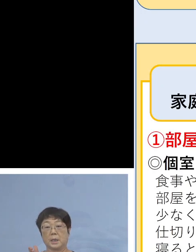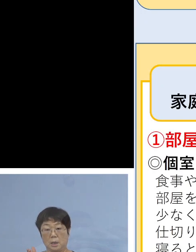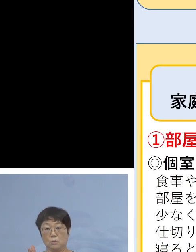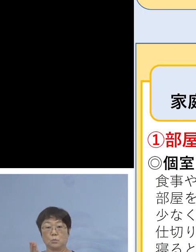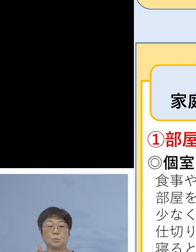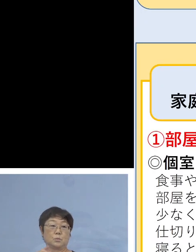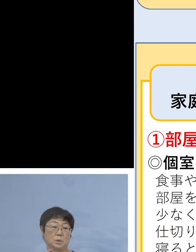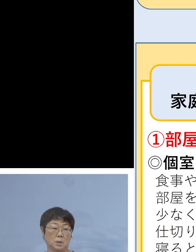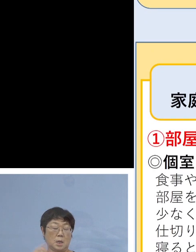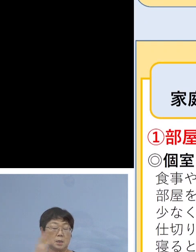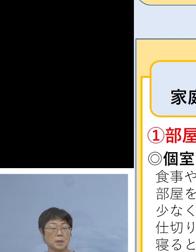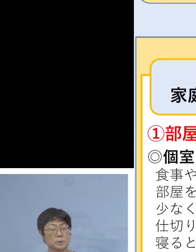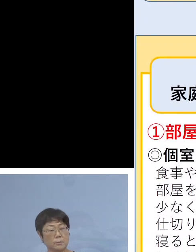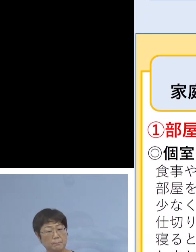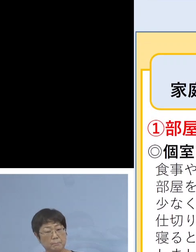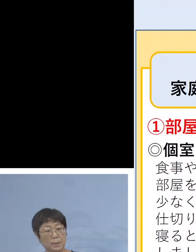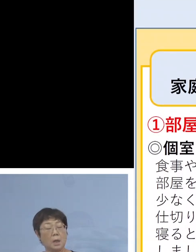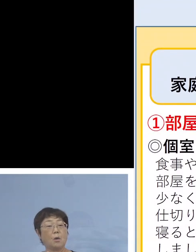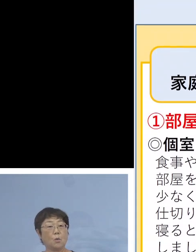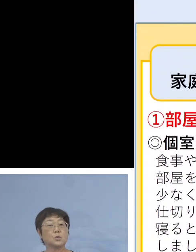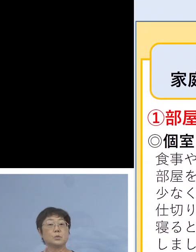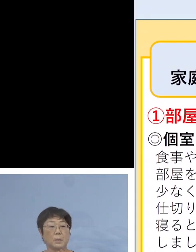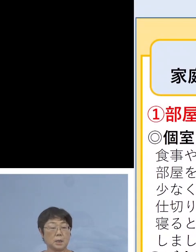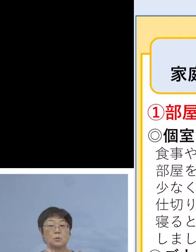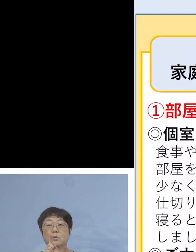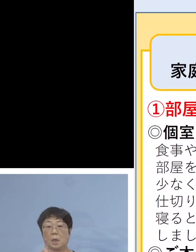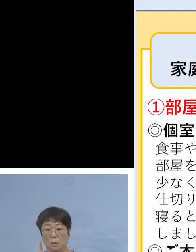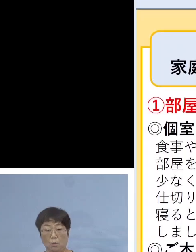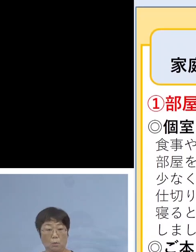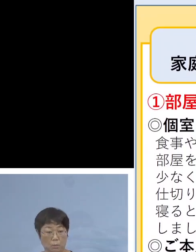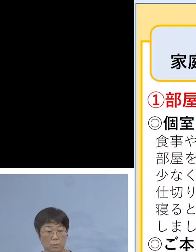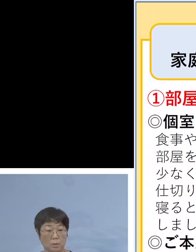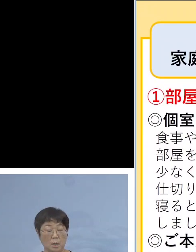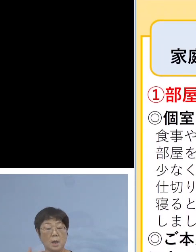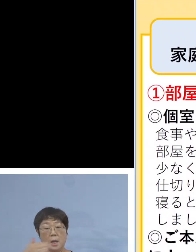体調の悪い方が おられる場合の対応 部屋を分ける